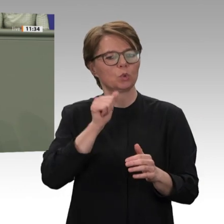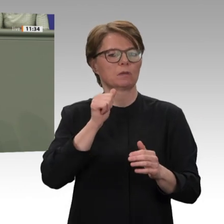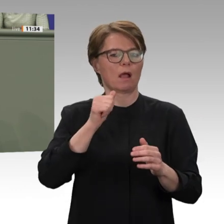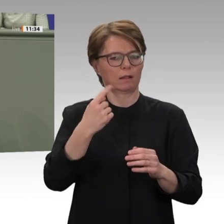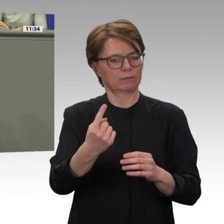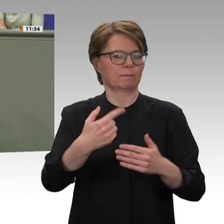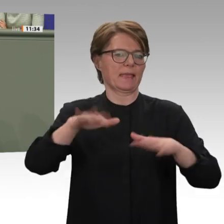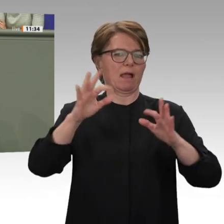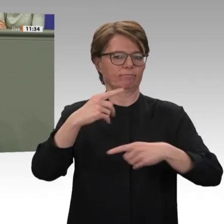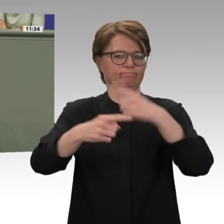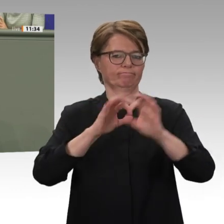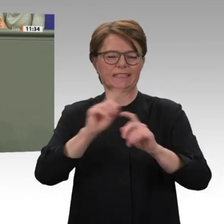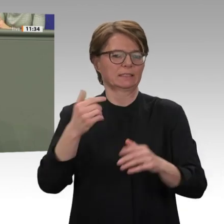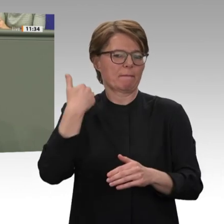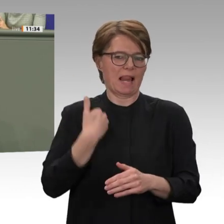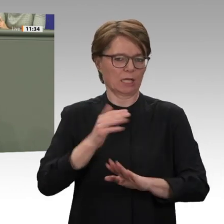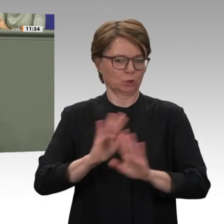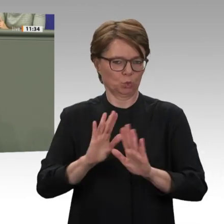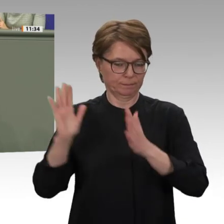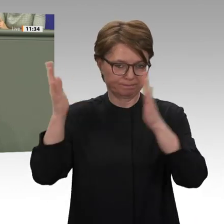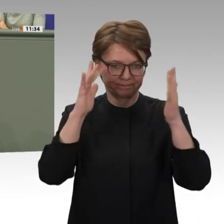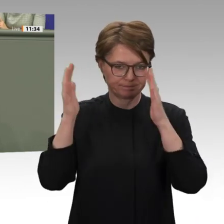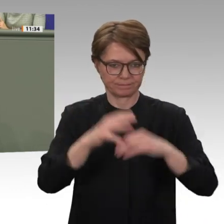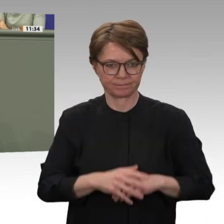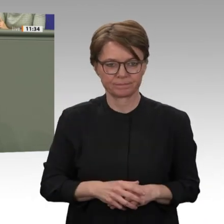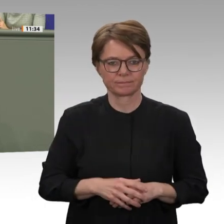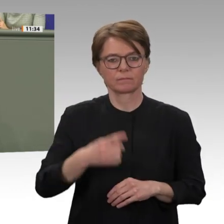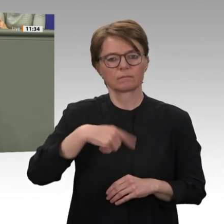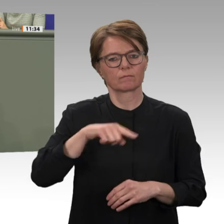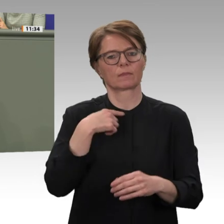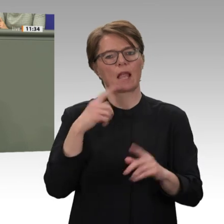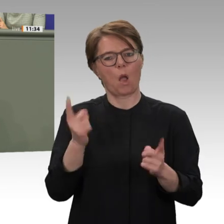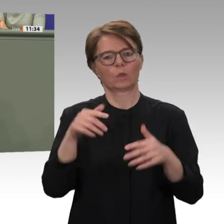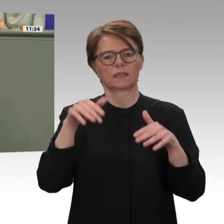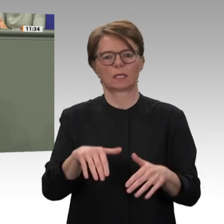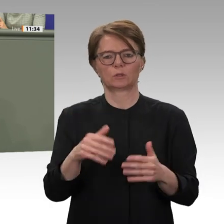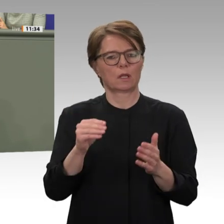dafür, um im Sudan wieder eine funktionierende Infrastruktur aufzubauen. Liebe Kolleginnen